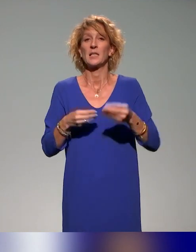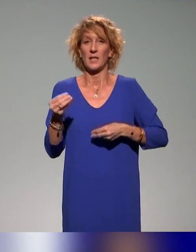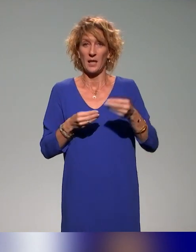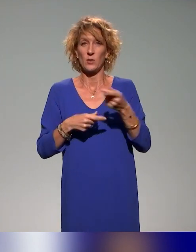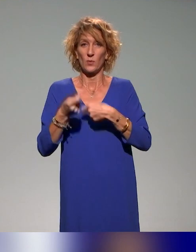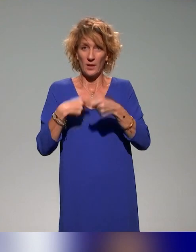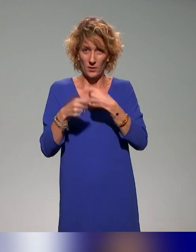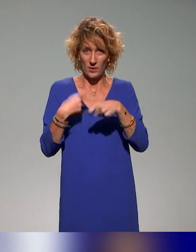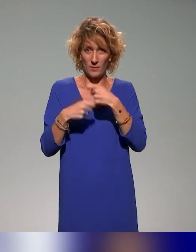du travail et des solidarités.